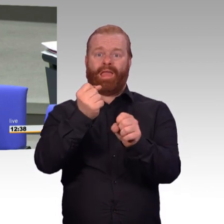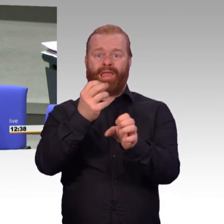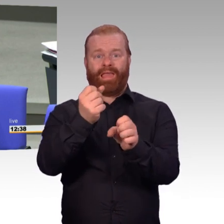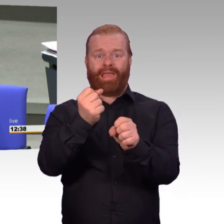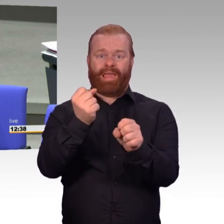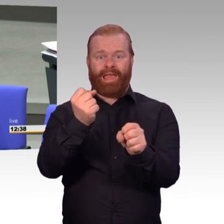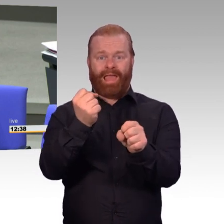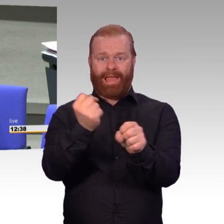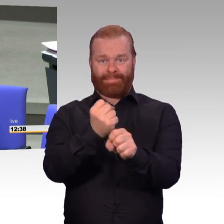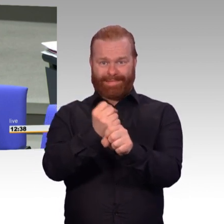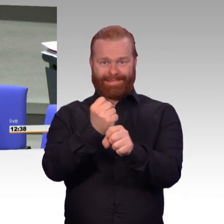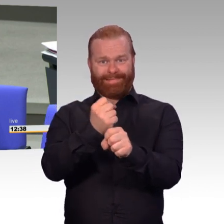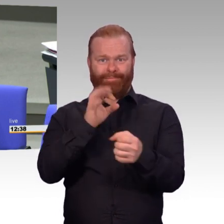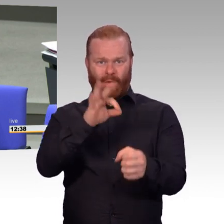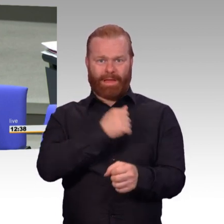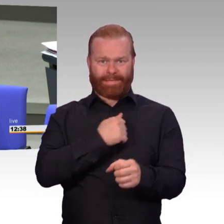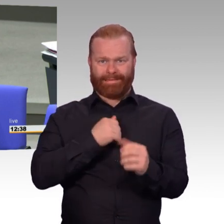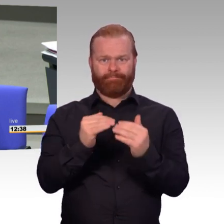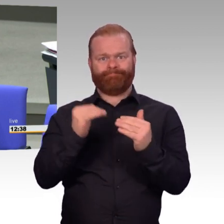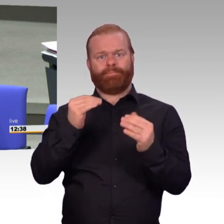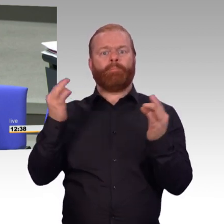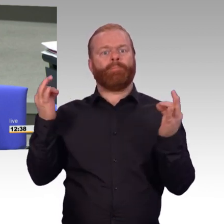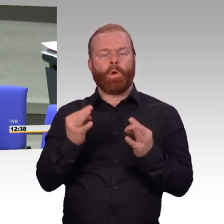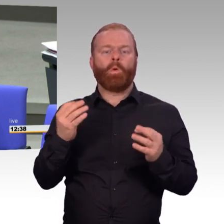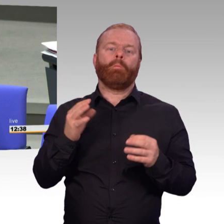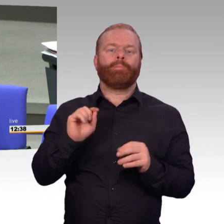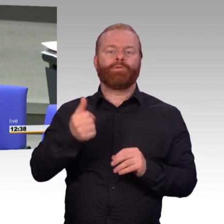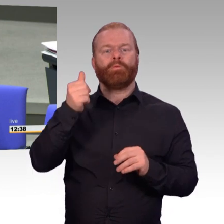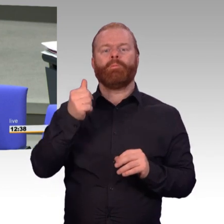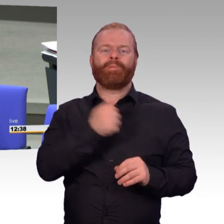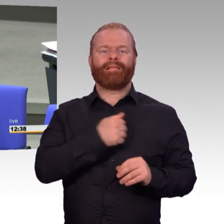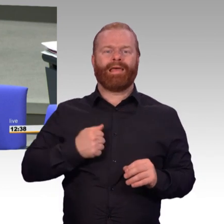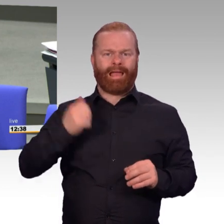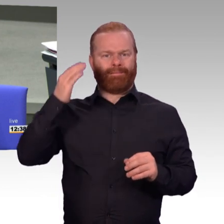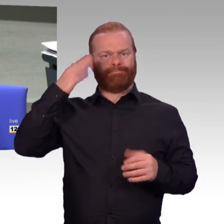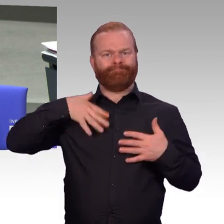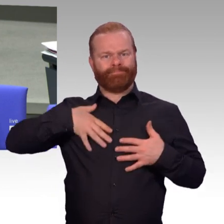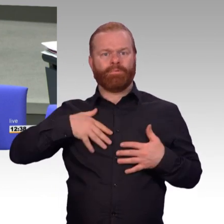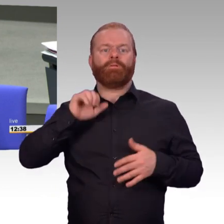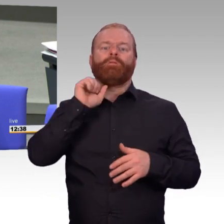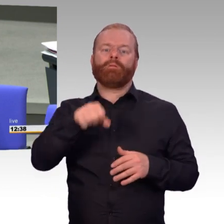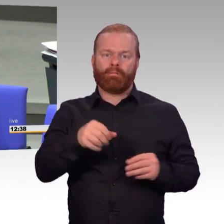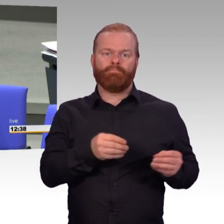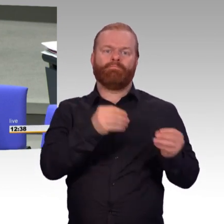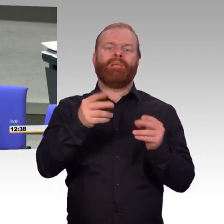dass Ihr Haus das schon regelt, liebe Frau Ministerin. Bei allem Respekt, unser Vertrauen in Ihre Arbeit und die der Staatssekretäre ist in den letzten Monaten